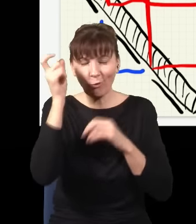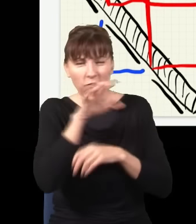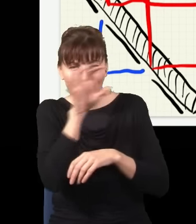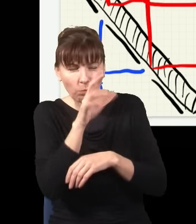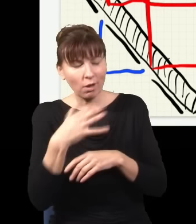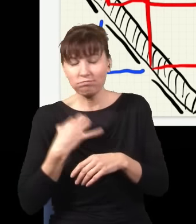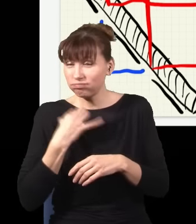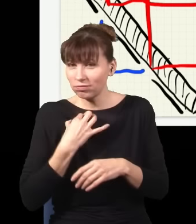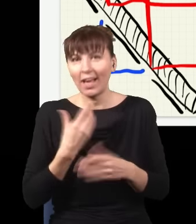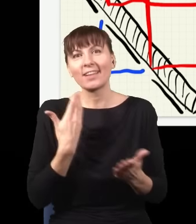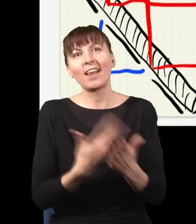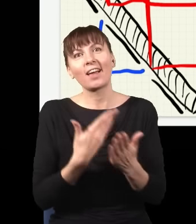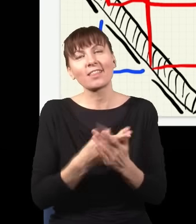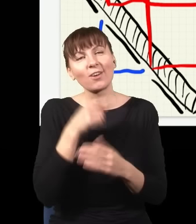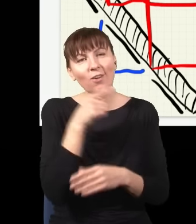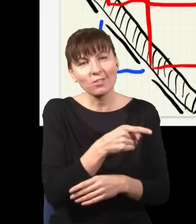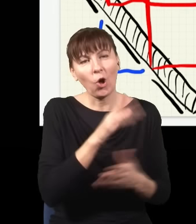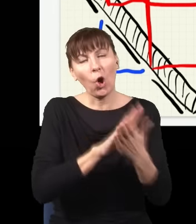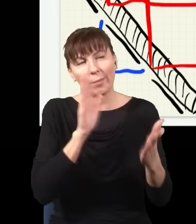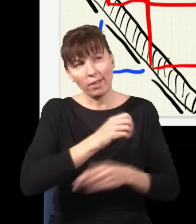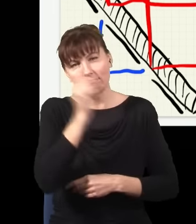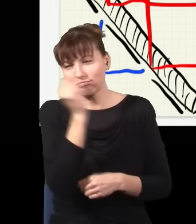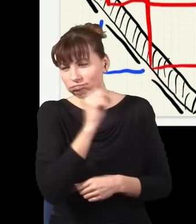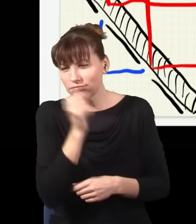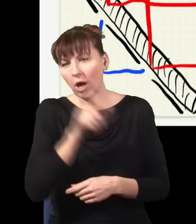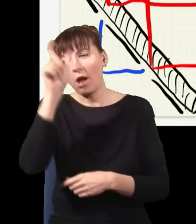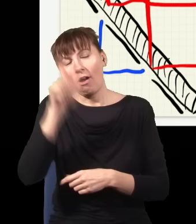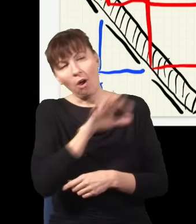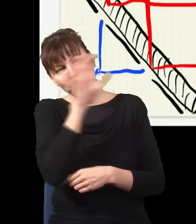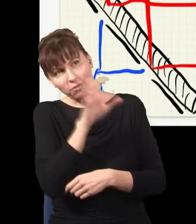Stąd te wszystkie bzdury na temat tego, że obserwator musi być, jego świadomość jaką odgrywa rolę